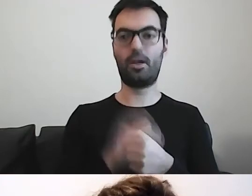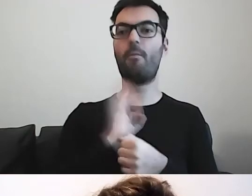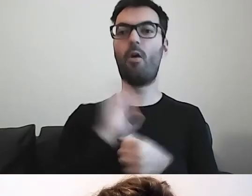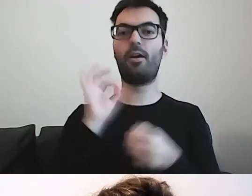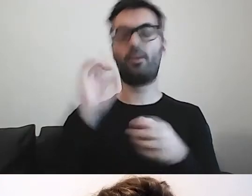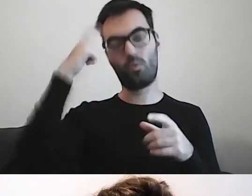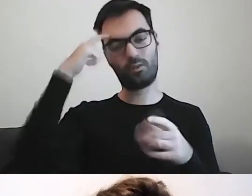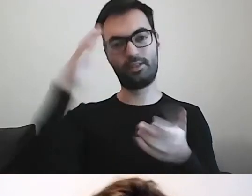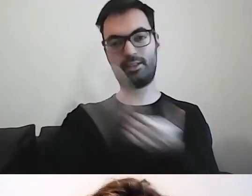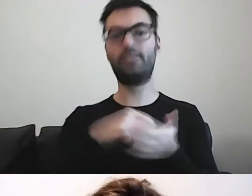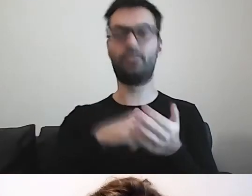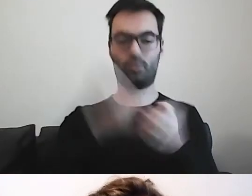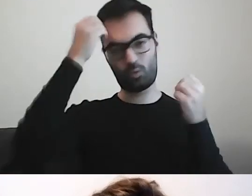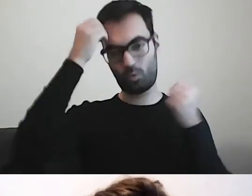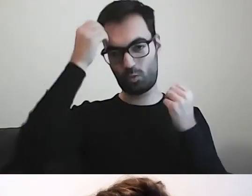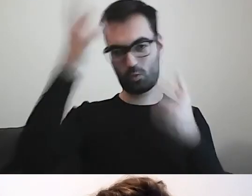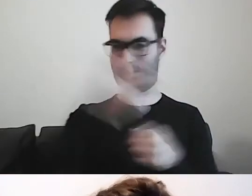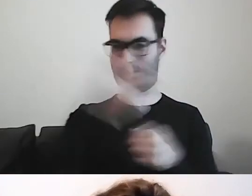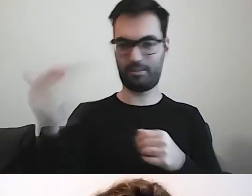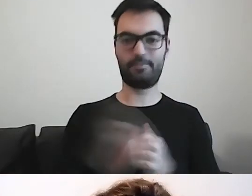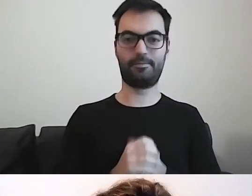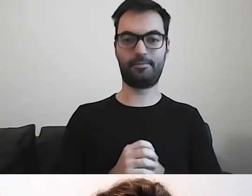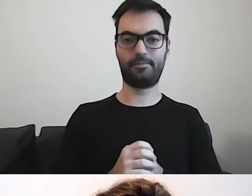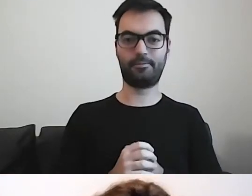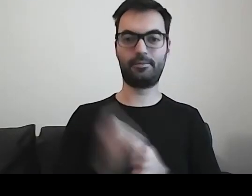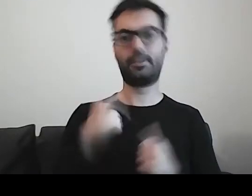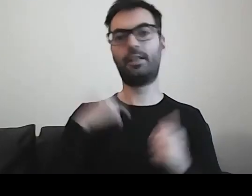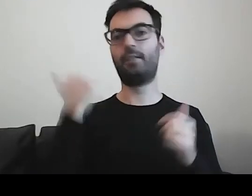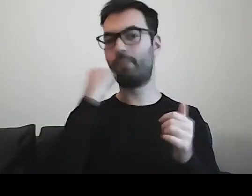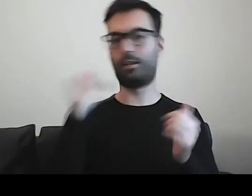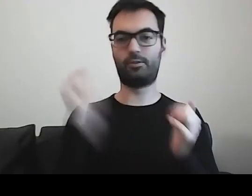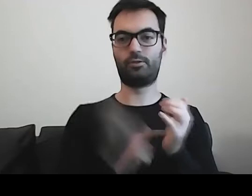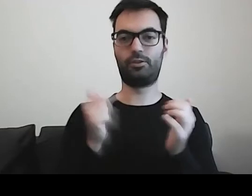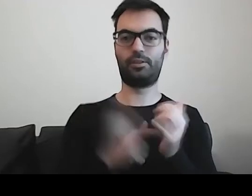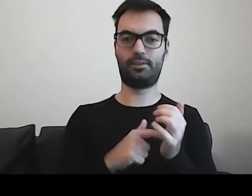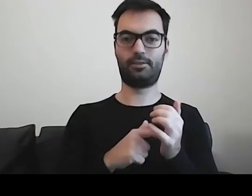Ponieważ bardzo często mam przyjemność pracy